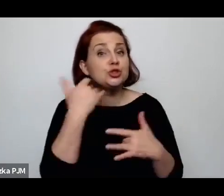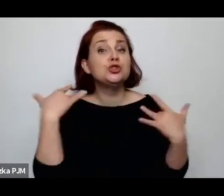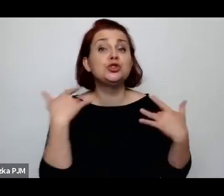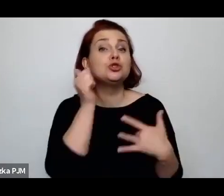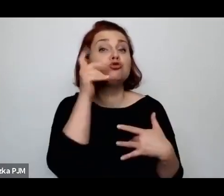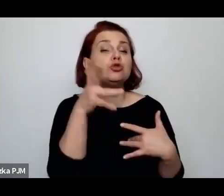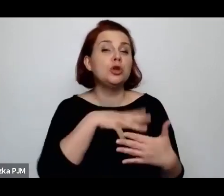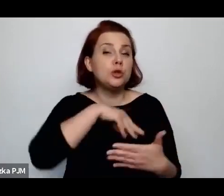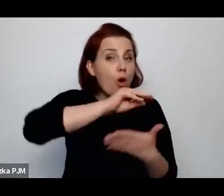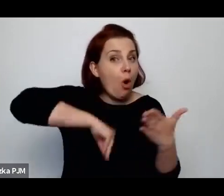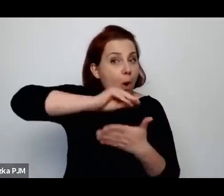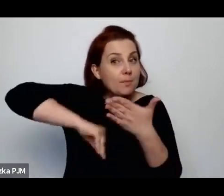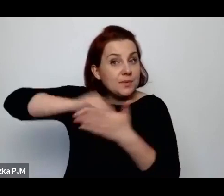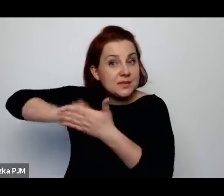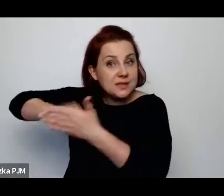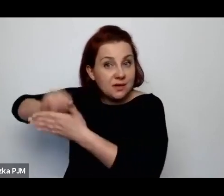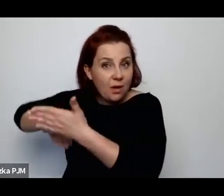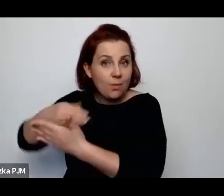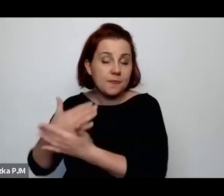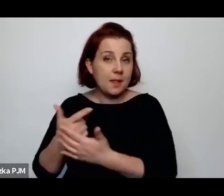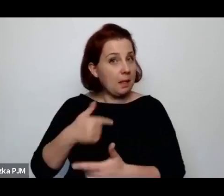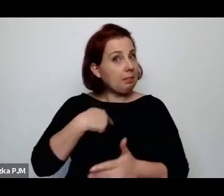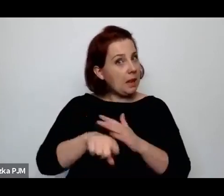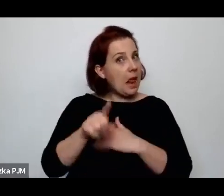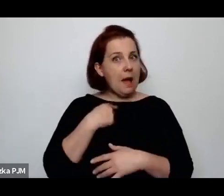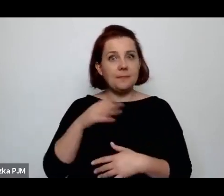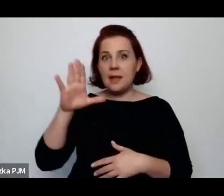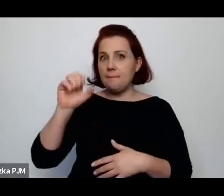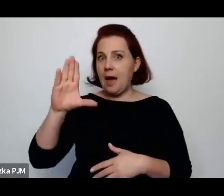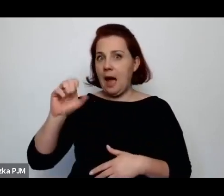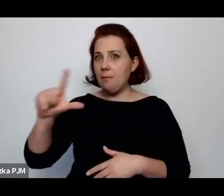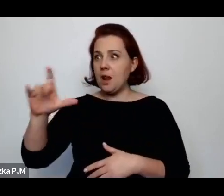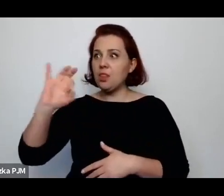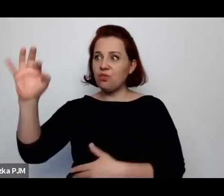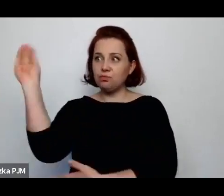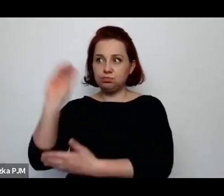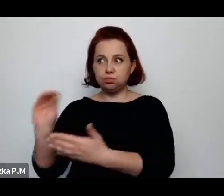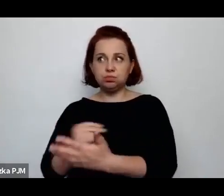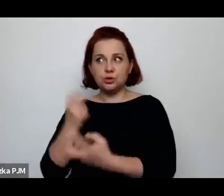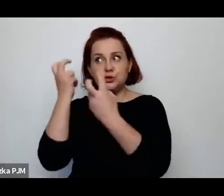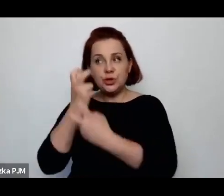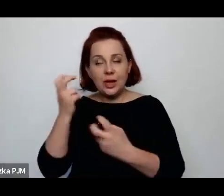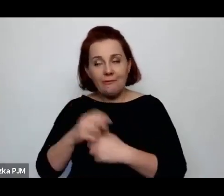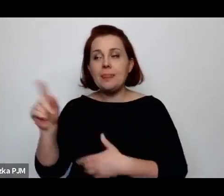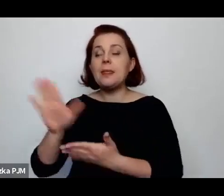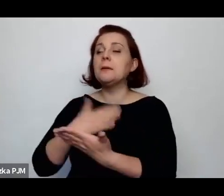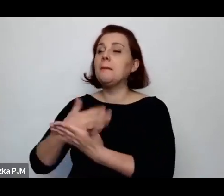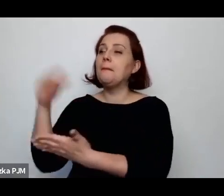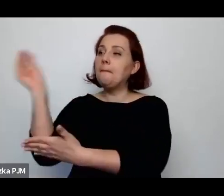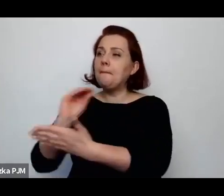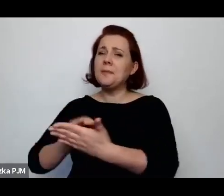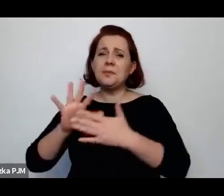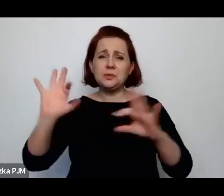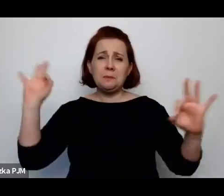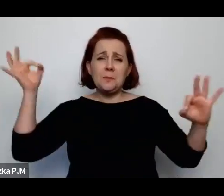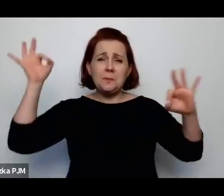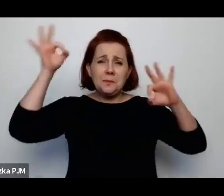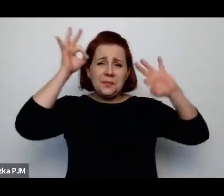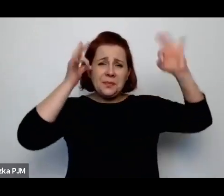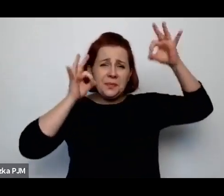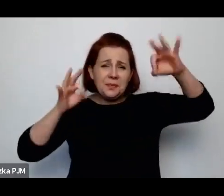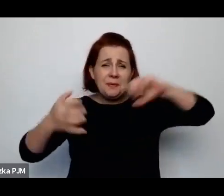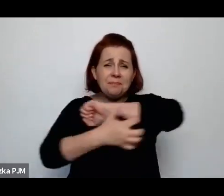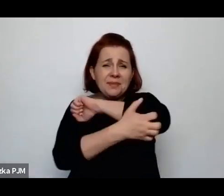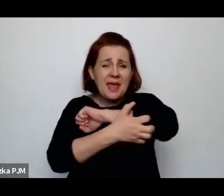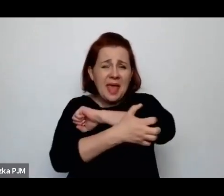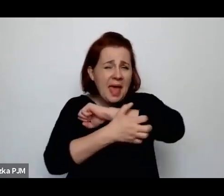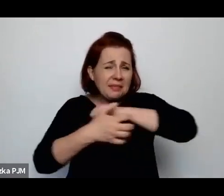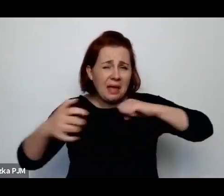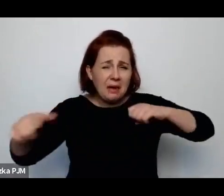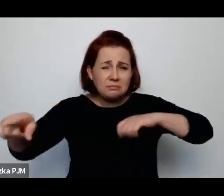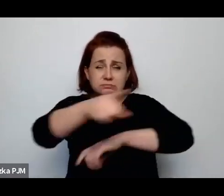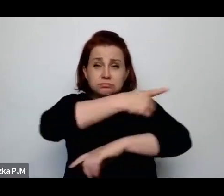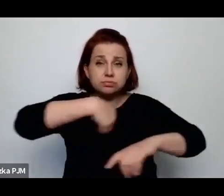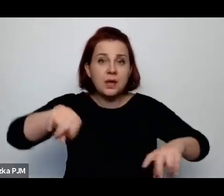W tym sensie Babel też był dla mnie bardzo interesujący, np. mówi „roi mu kompletna bieda, ale każdy chłop ma fajkę”